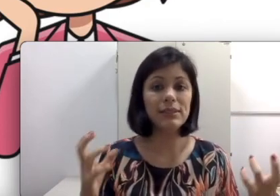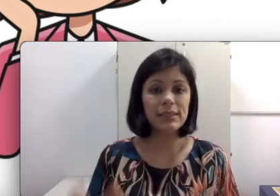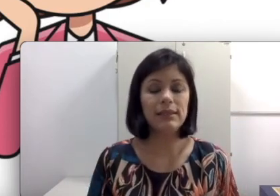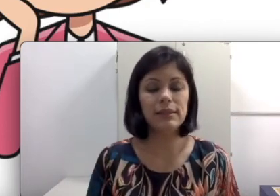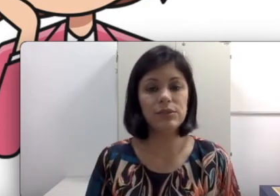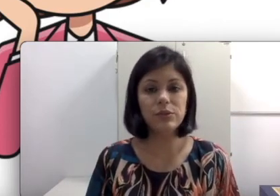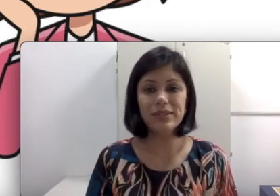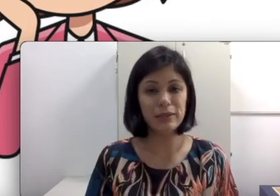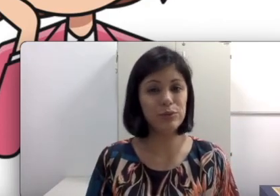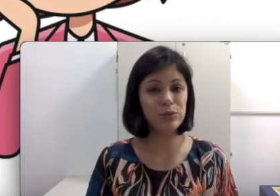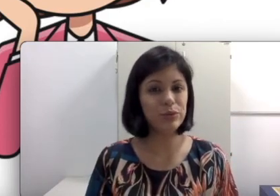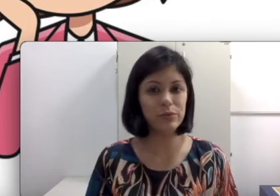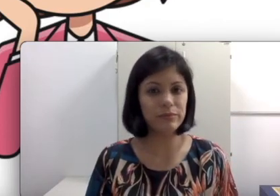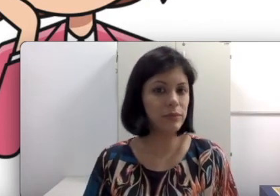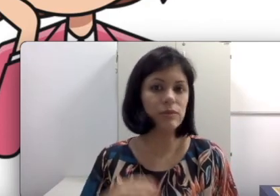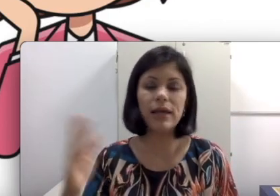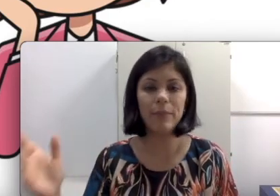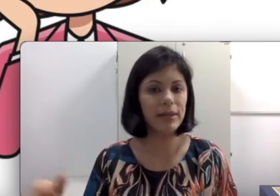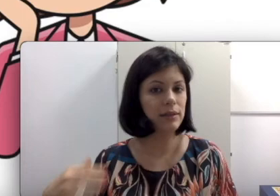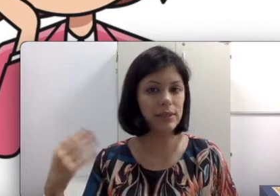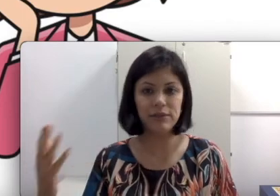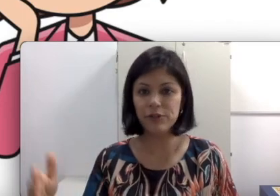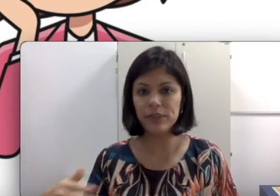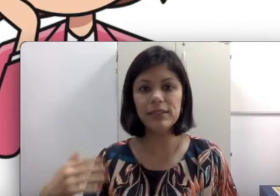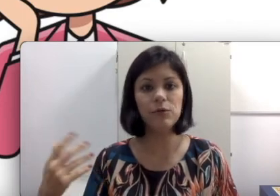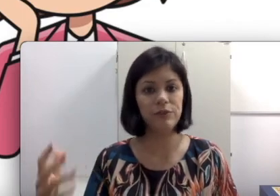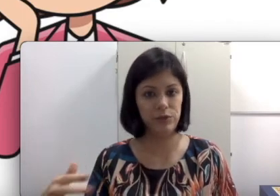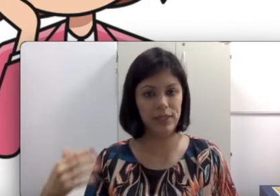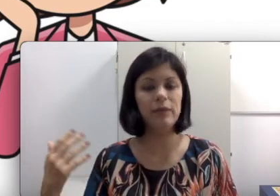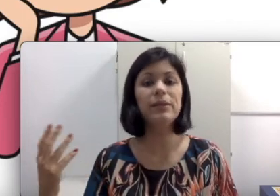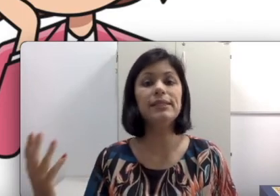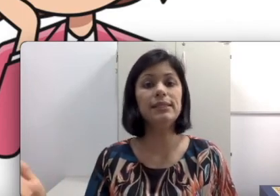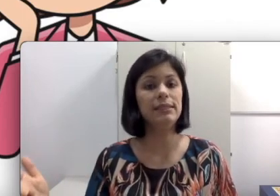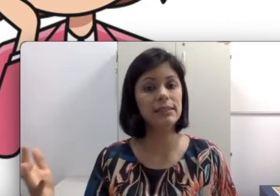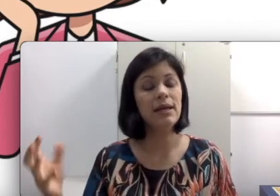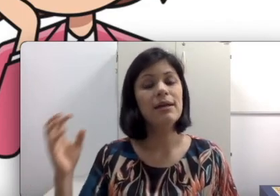a sala está escura, esse aluno não está pegando essa informação que ele precisa